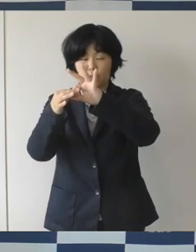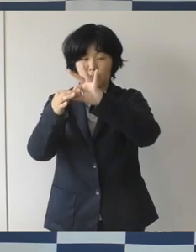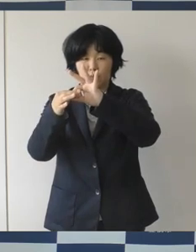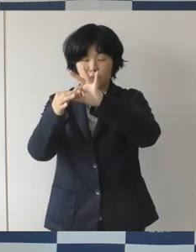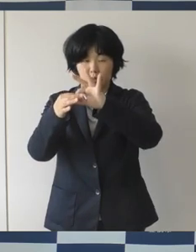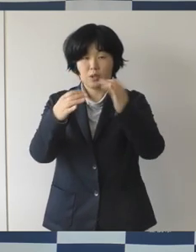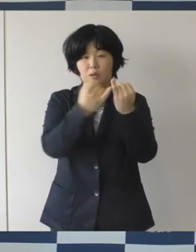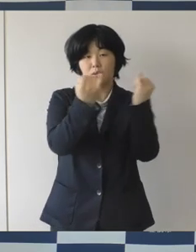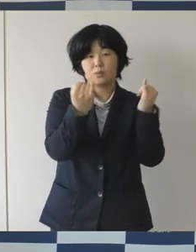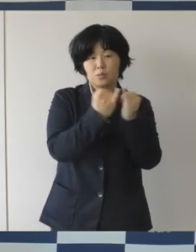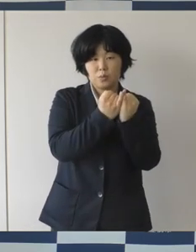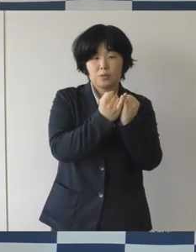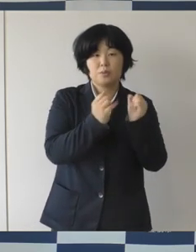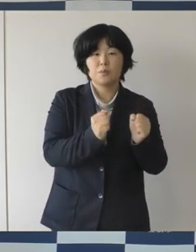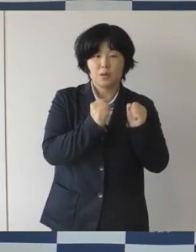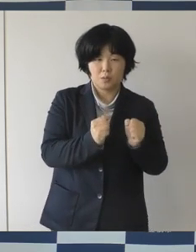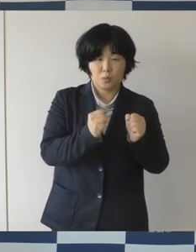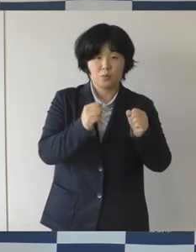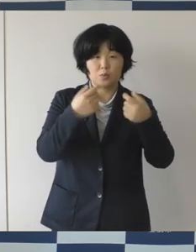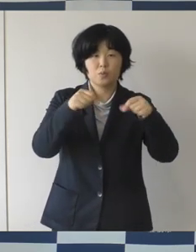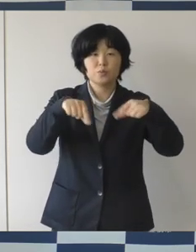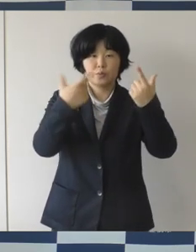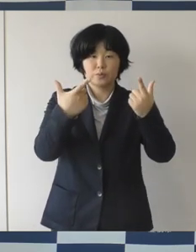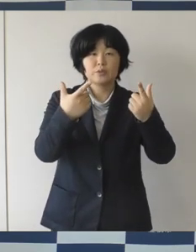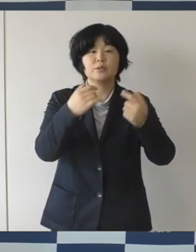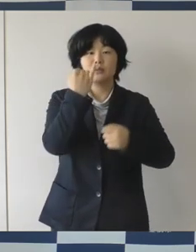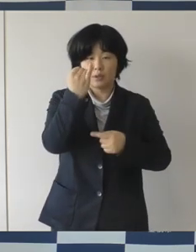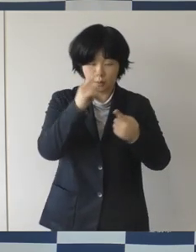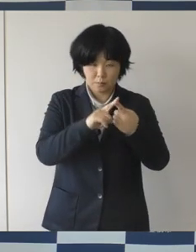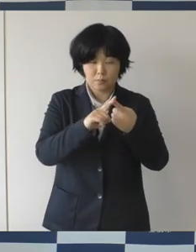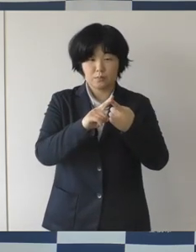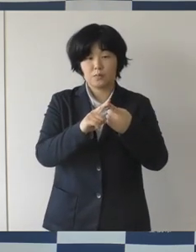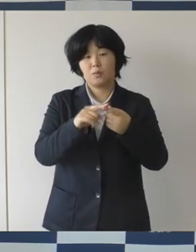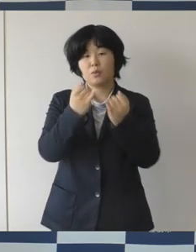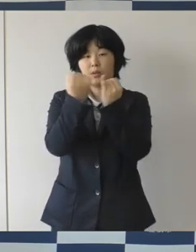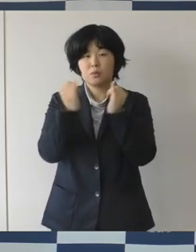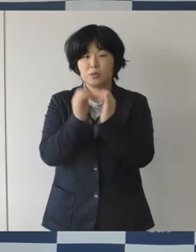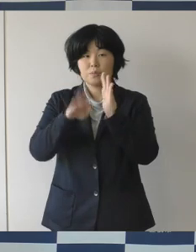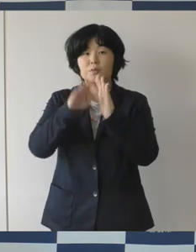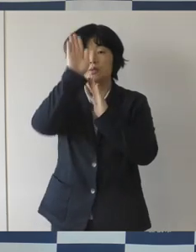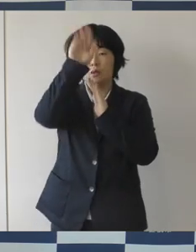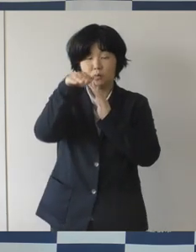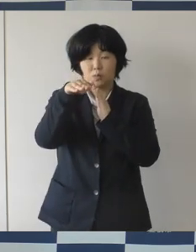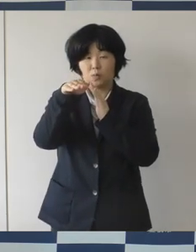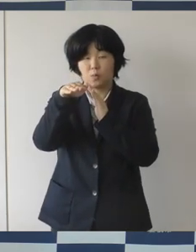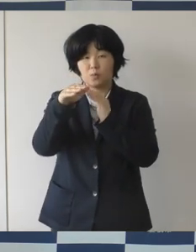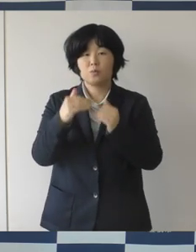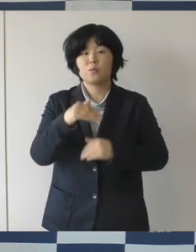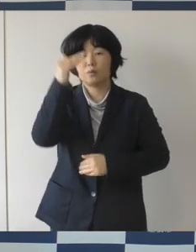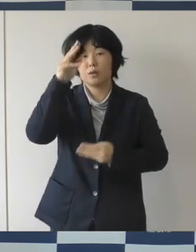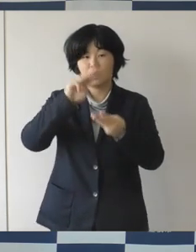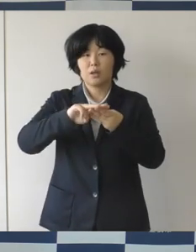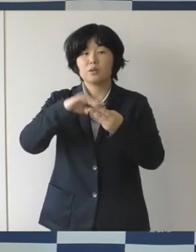女子バスケットボールの高田真希さんとか パラリンピックには卓球の八木克勝さんなど